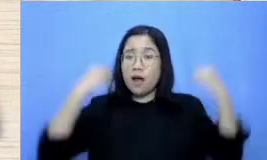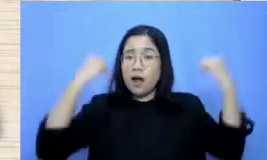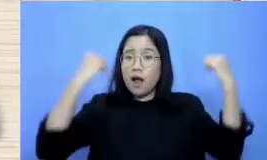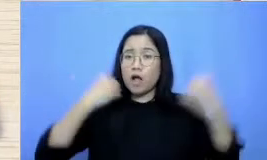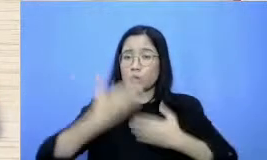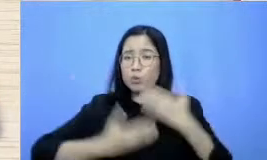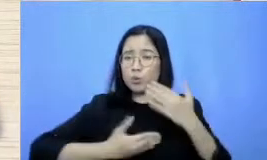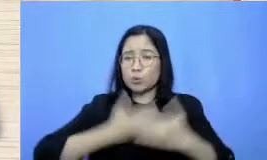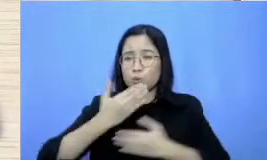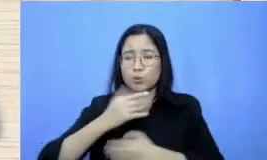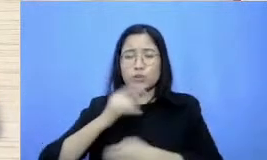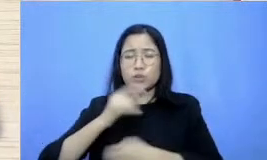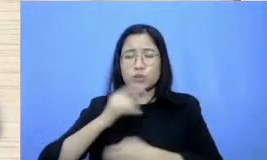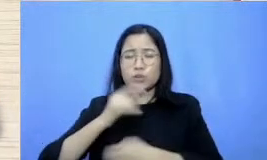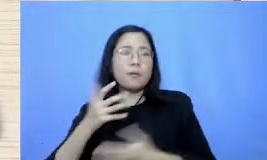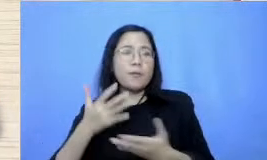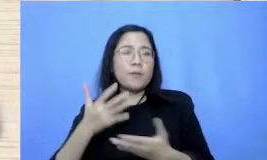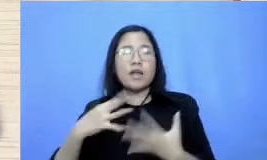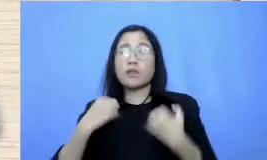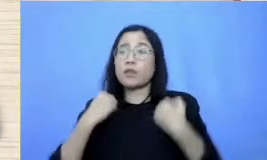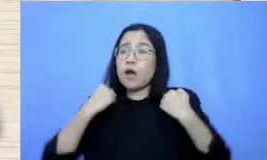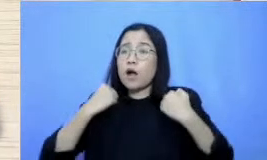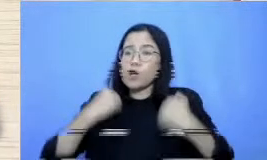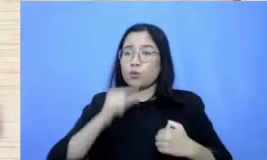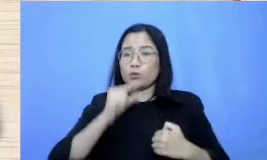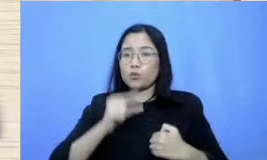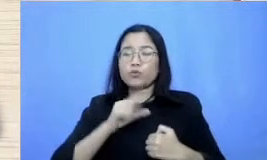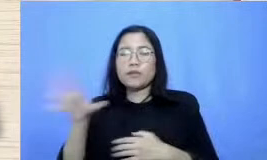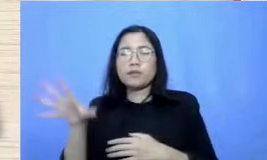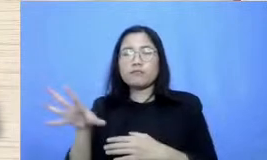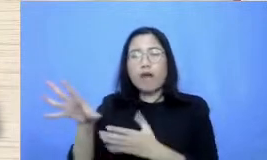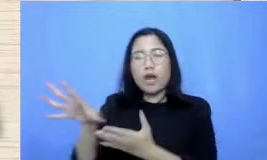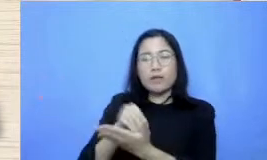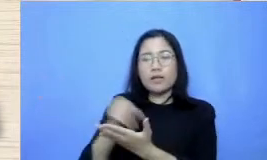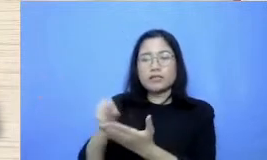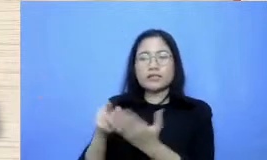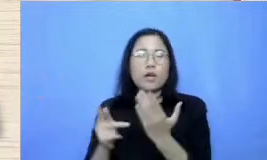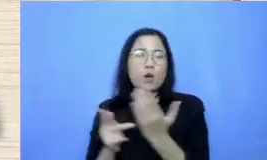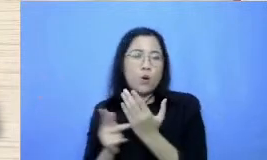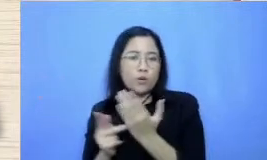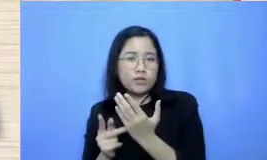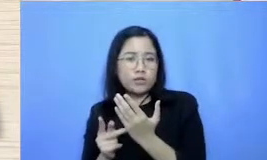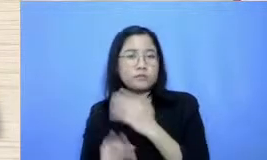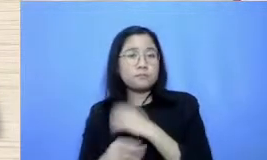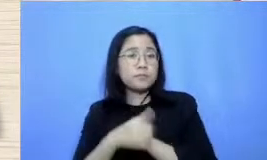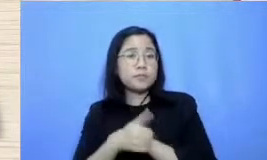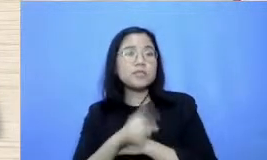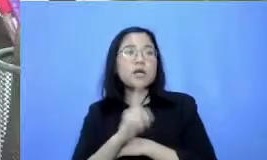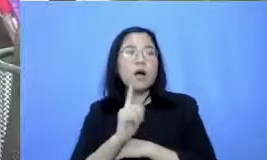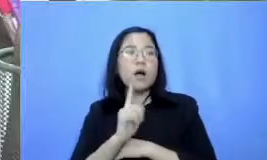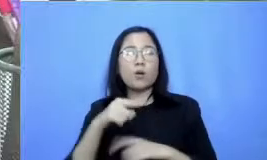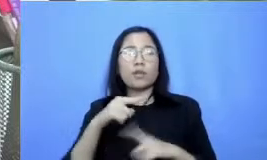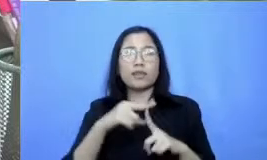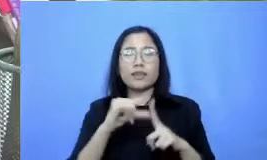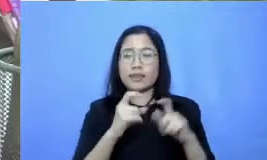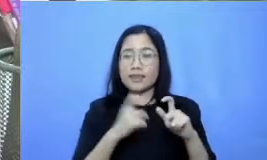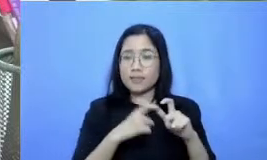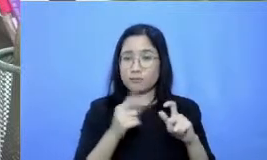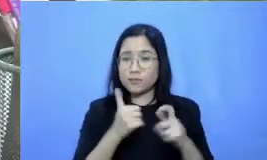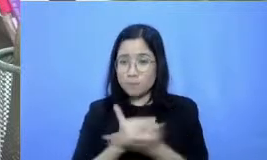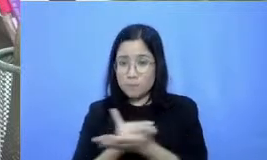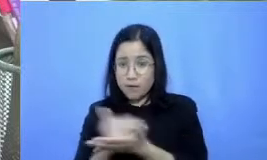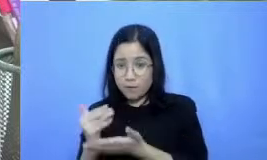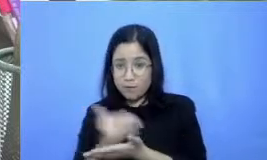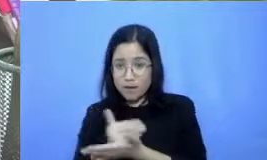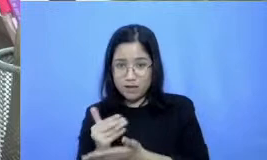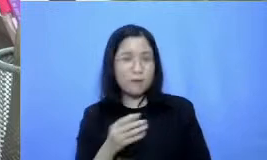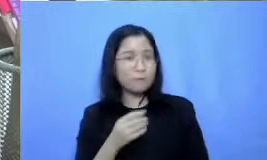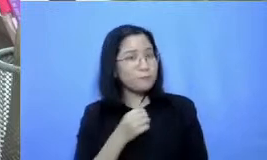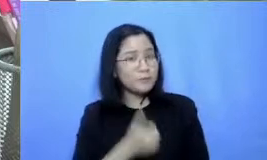mengadaptasi teknologi mereka boleh Mas kalau ada tips yang bisa dibagikan Iya Bu teri ma kasih ya